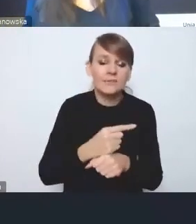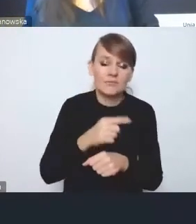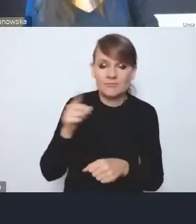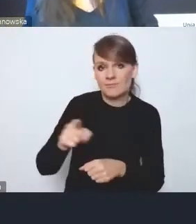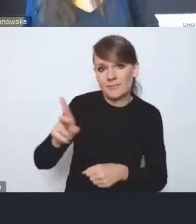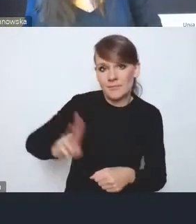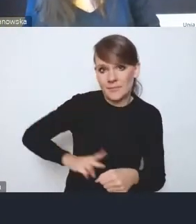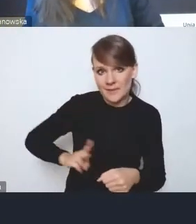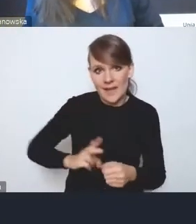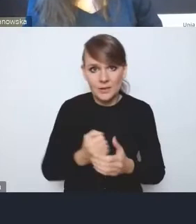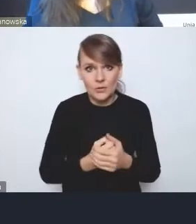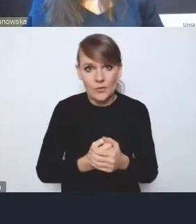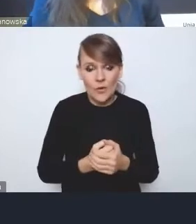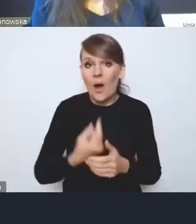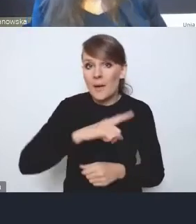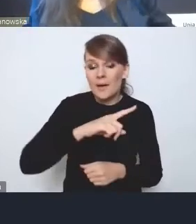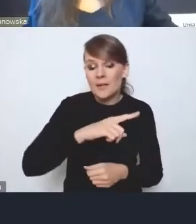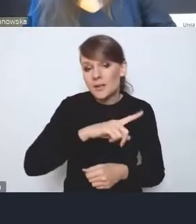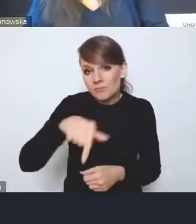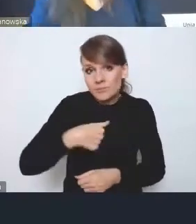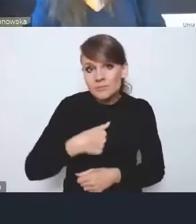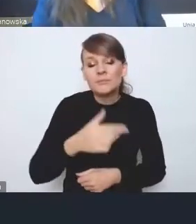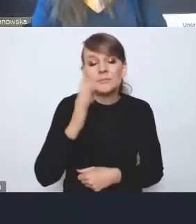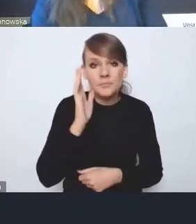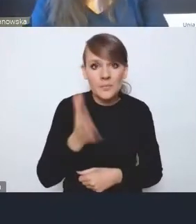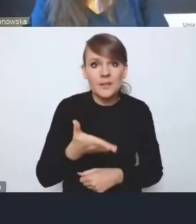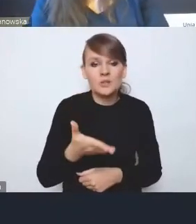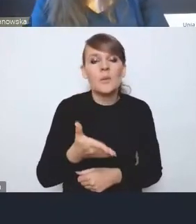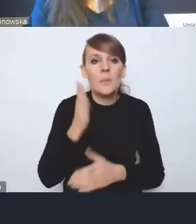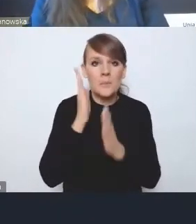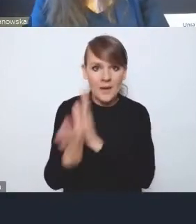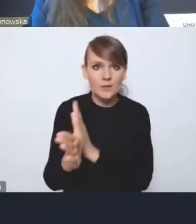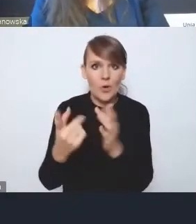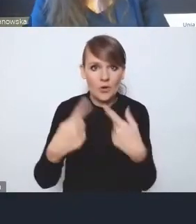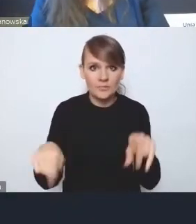My jako ci, którzy będą bezpośrednio wdrażać te rozwiązania,